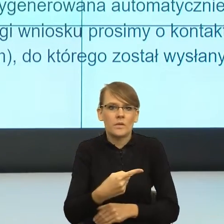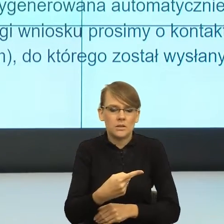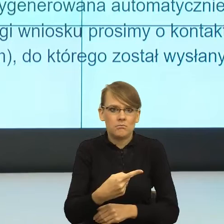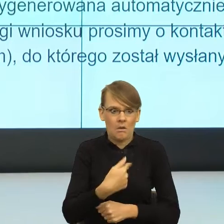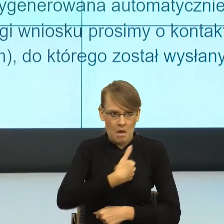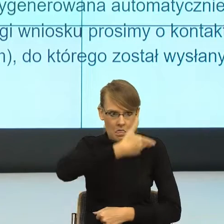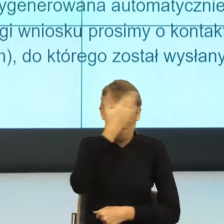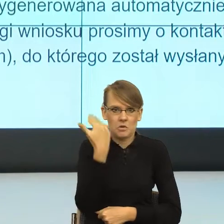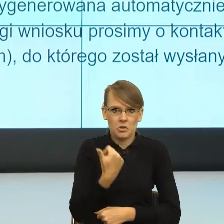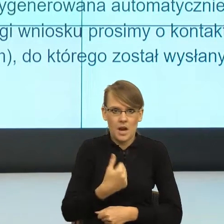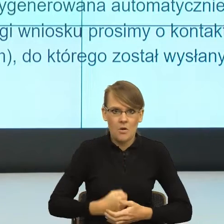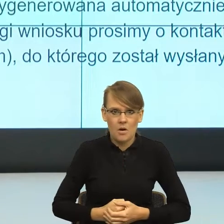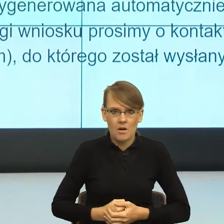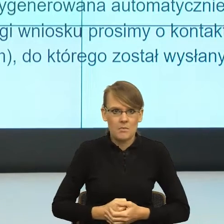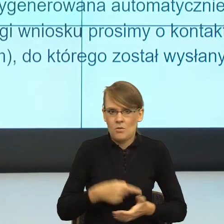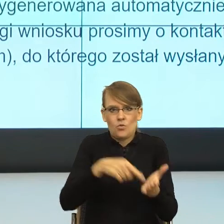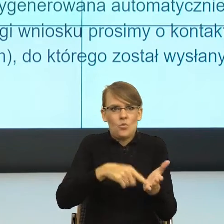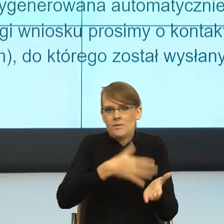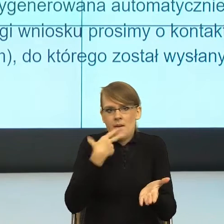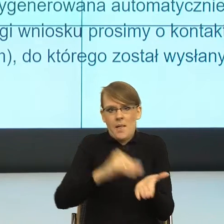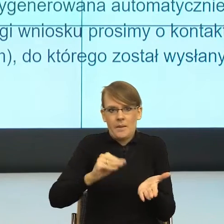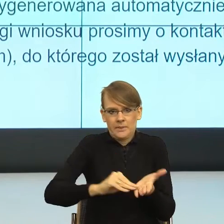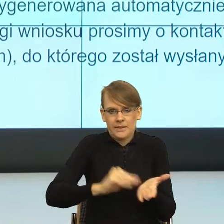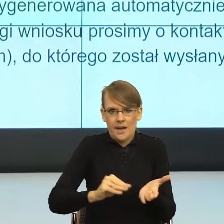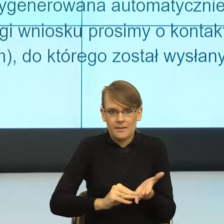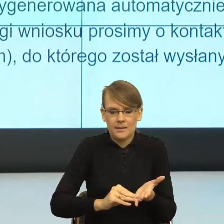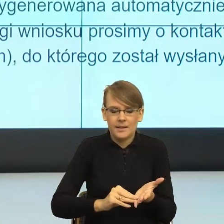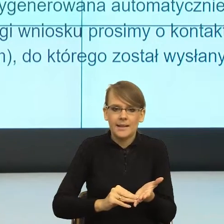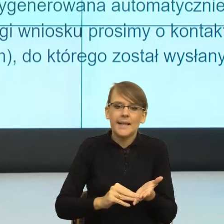ale to nie było napisane w piśmie". Więc ja rozumiem też taki postulat ze